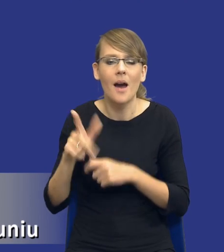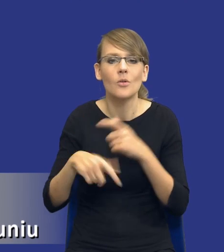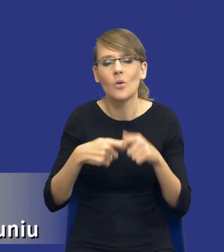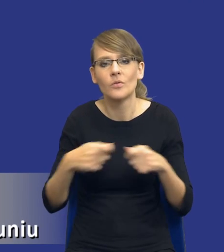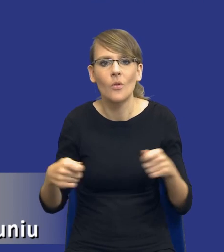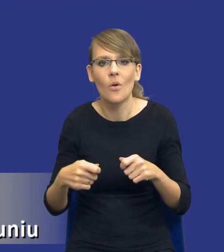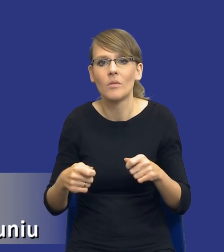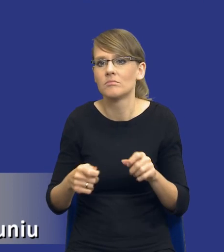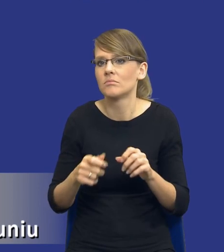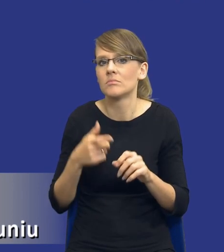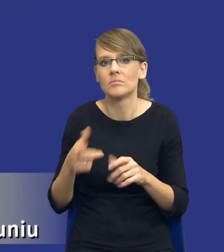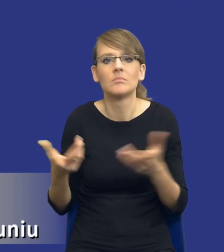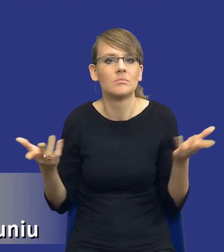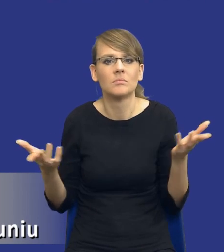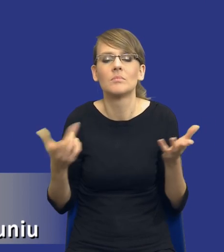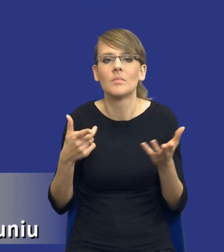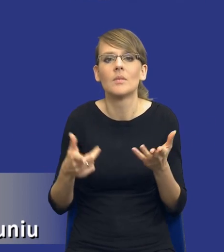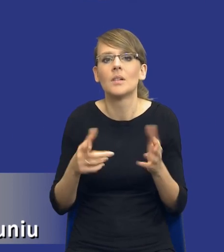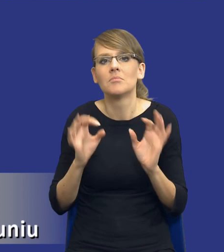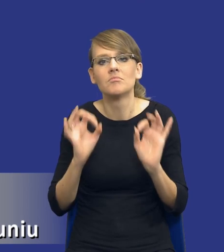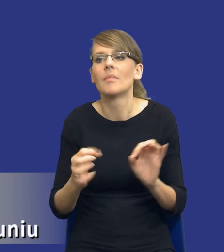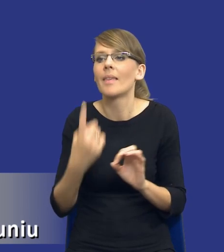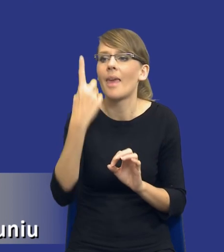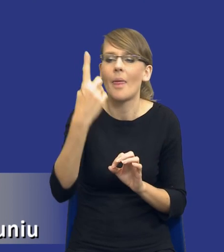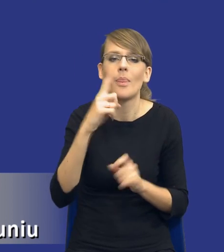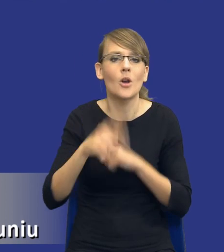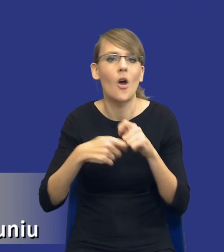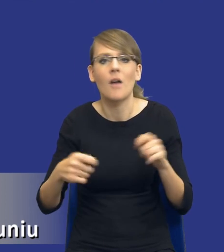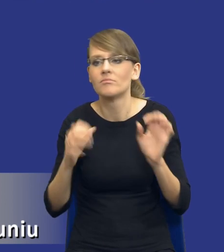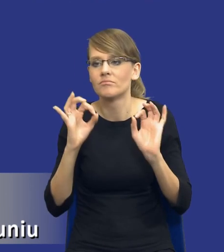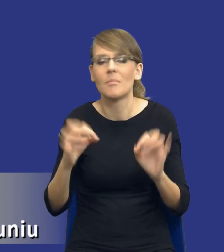nie ma rozwiązania, jednego rozwiązania, które pasuje do każdego